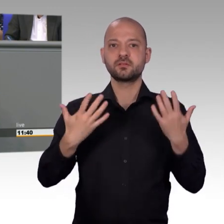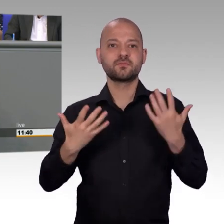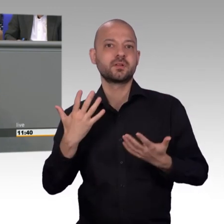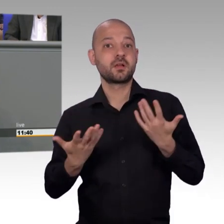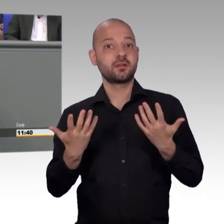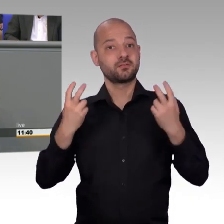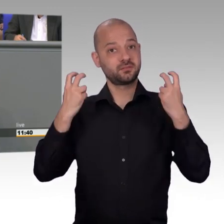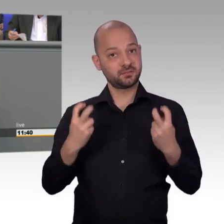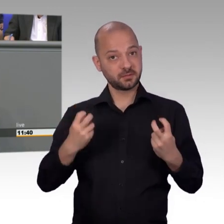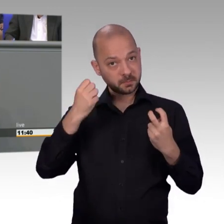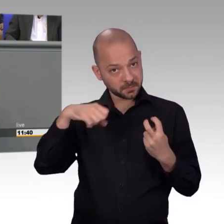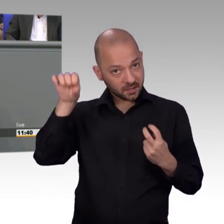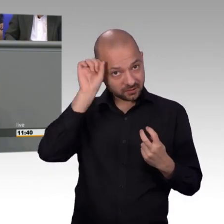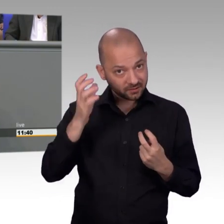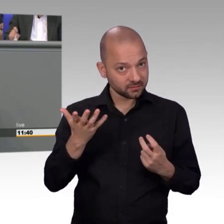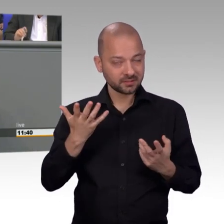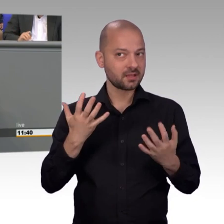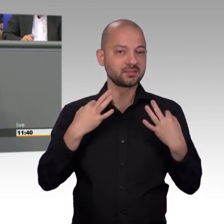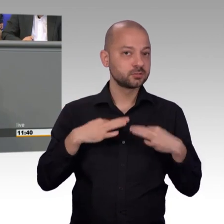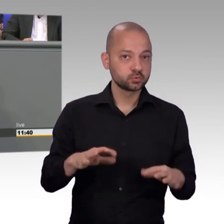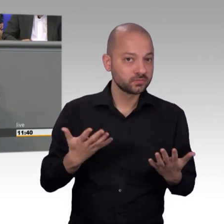und ich hab das leider häufiger erleben müssen. Man wird alarmiert,